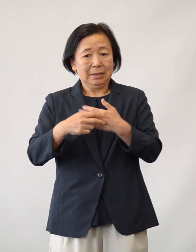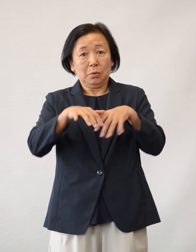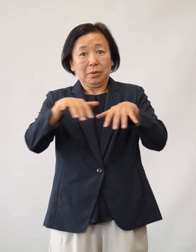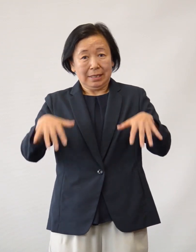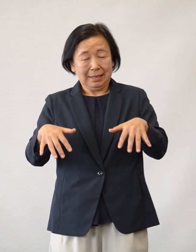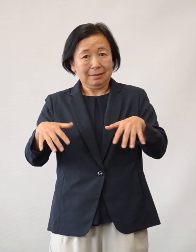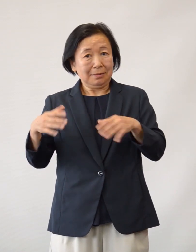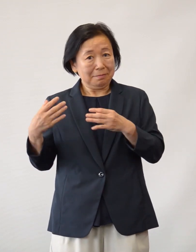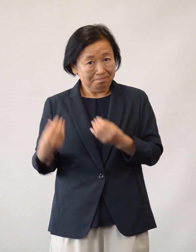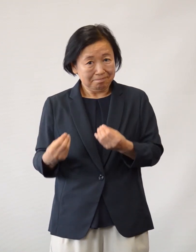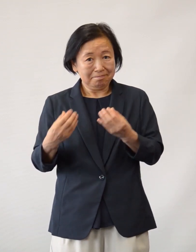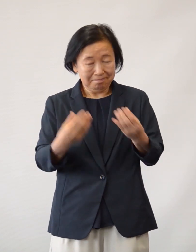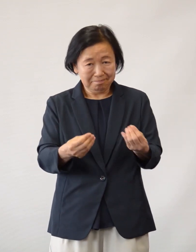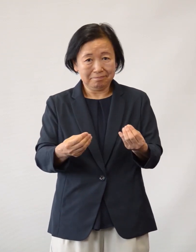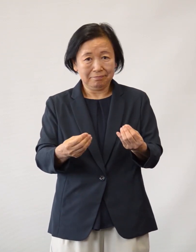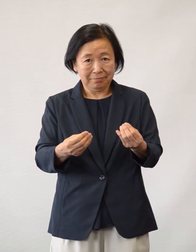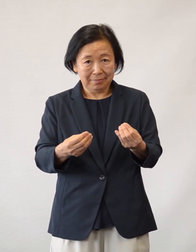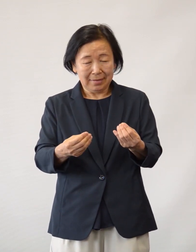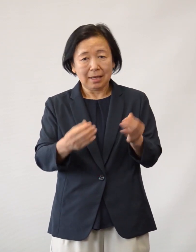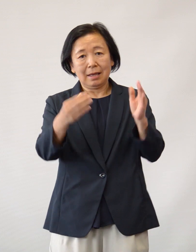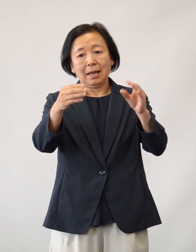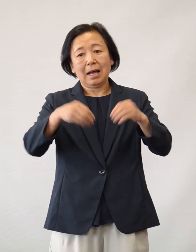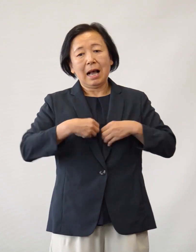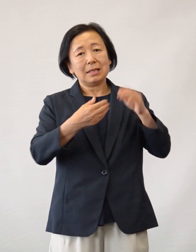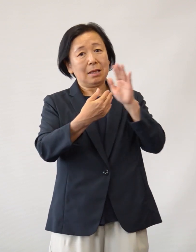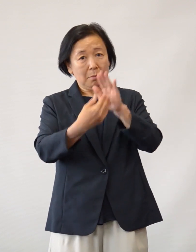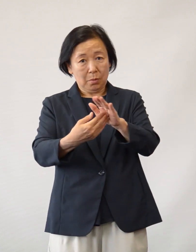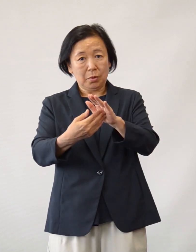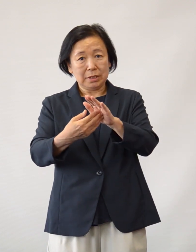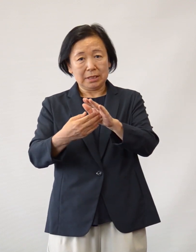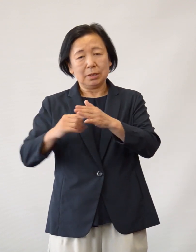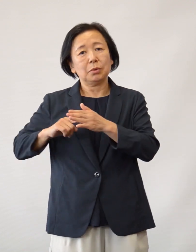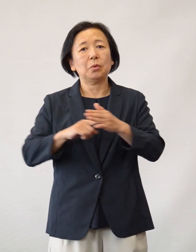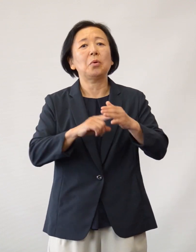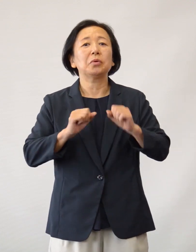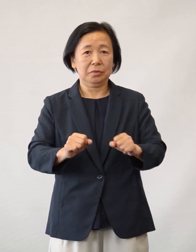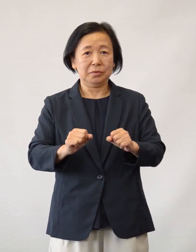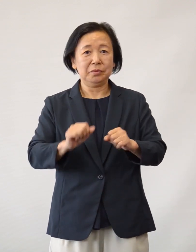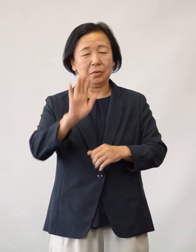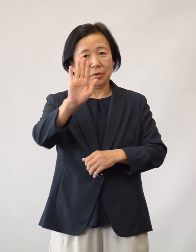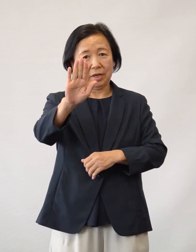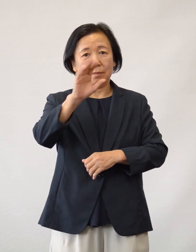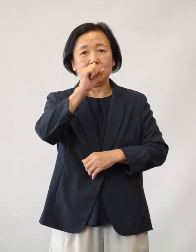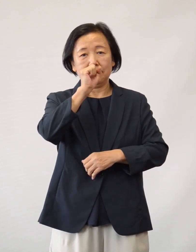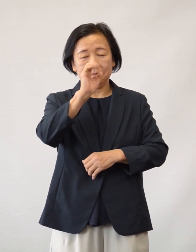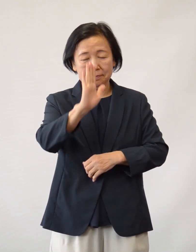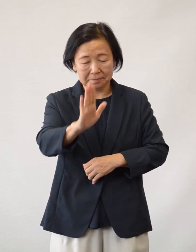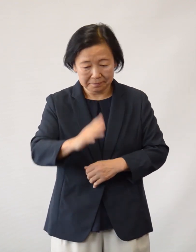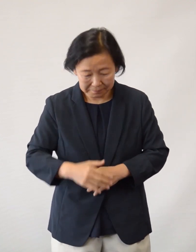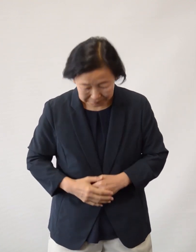感染防止に最大限、努力してまいりますので 今後ともよろしくお願い申し上げます